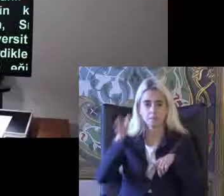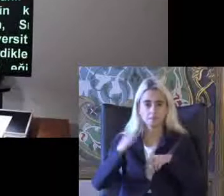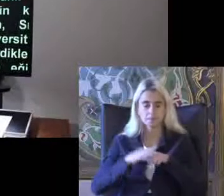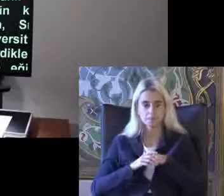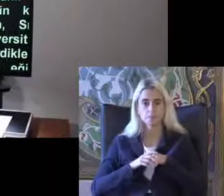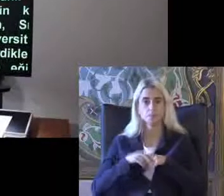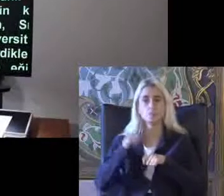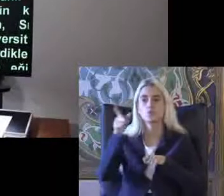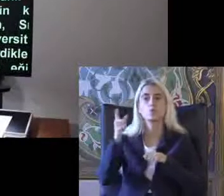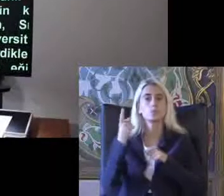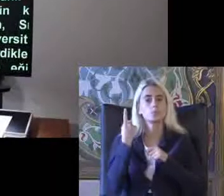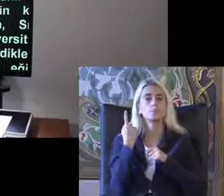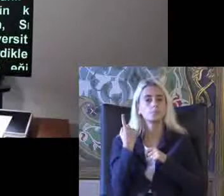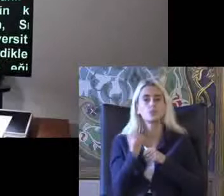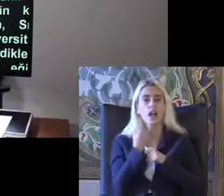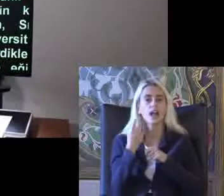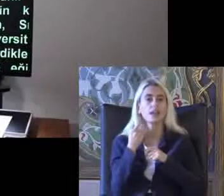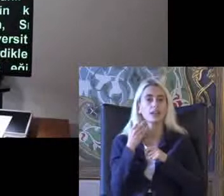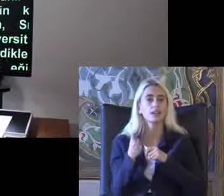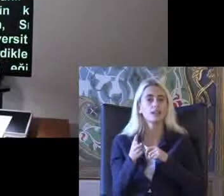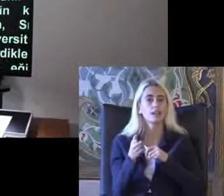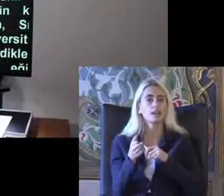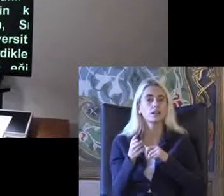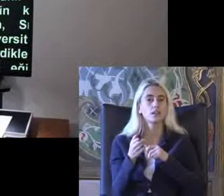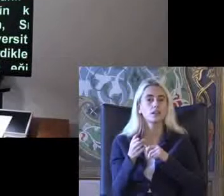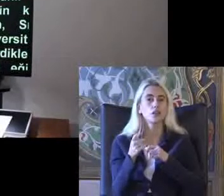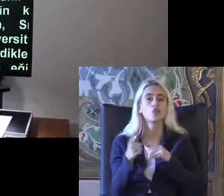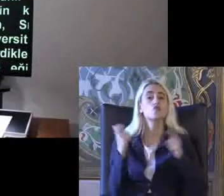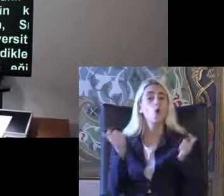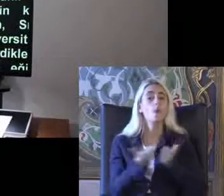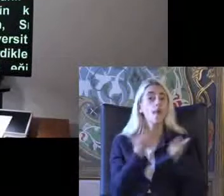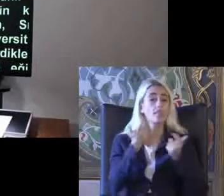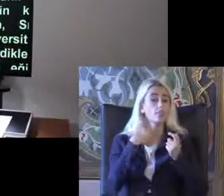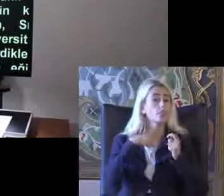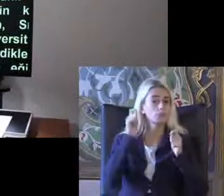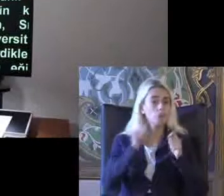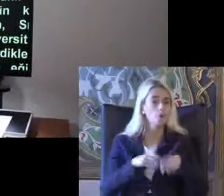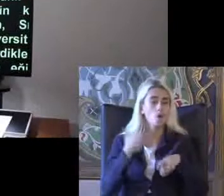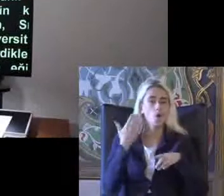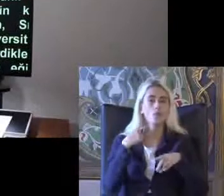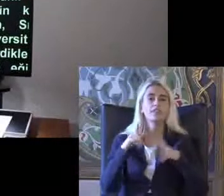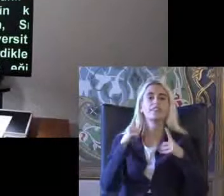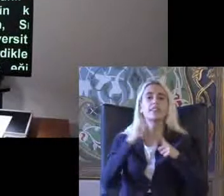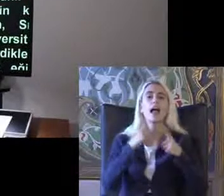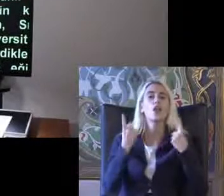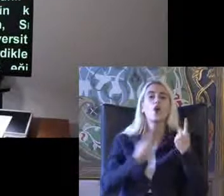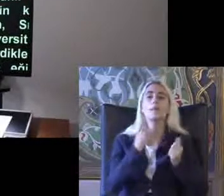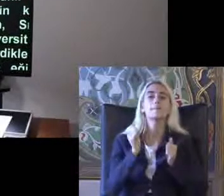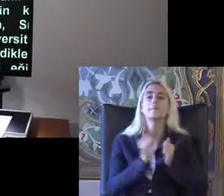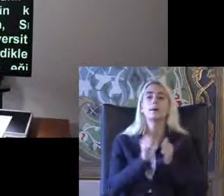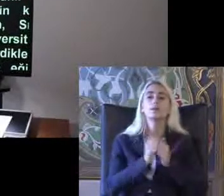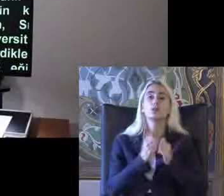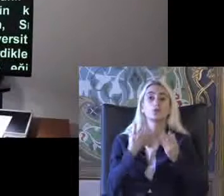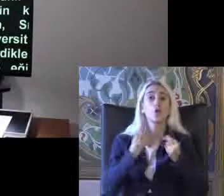Bu şekilde bir Bilişim erişilebilirliği Topla 60 olmuştu Teknoloji ile birlikte son derece gelişmeler